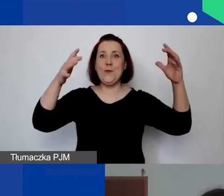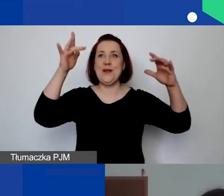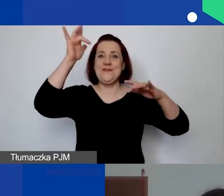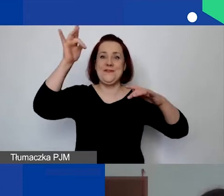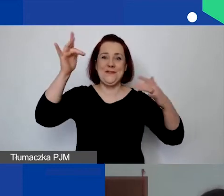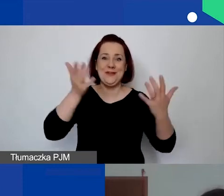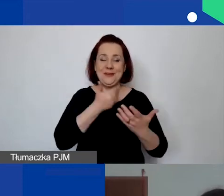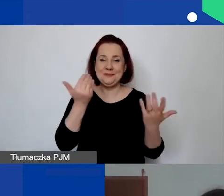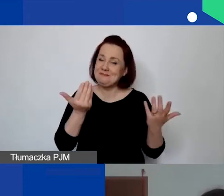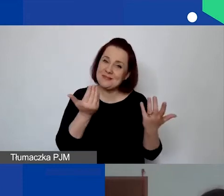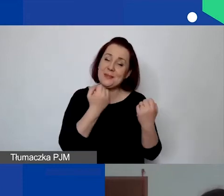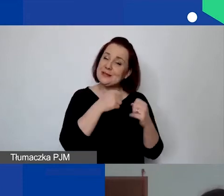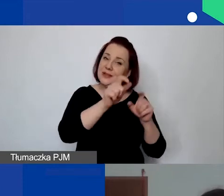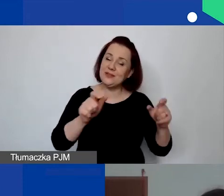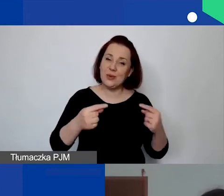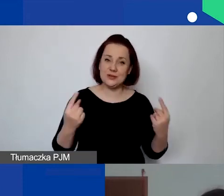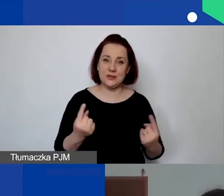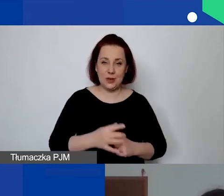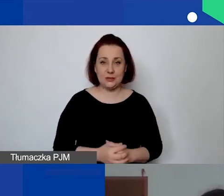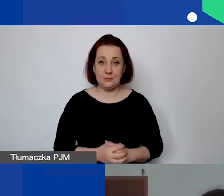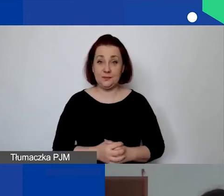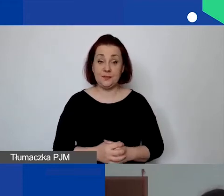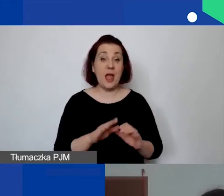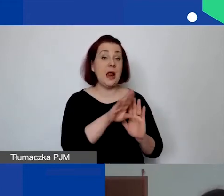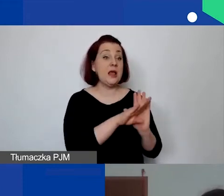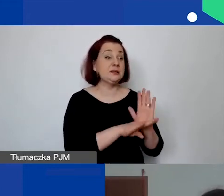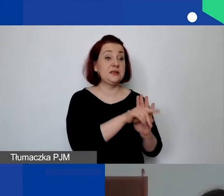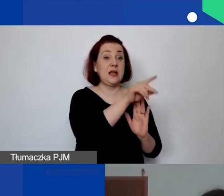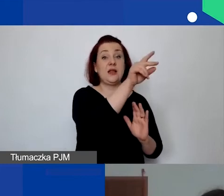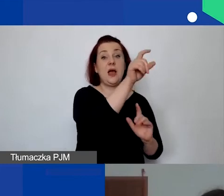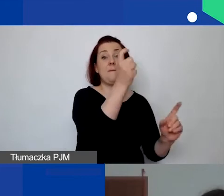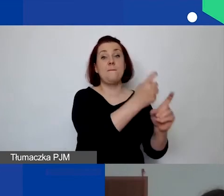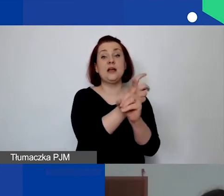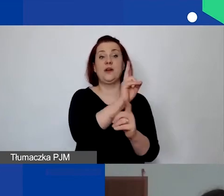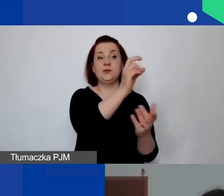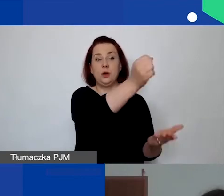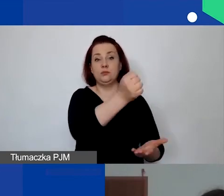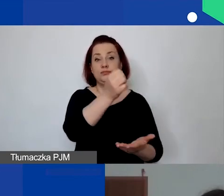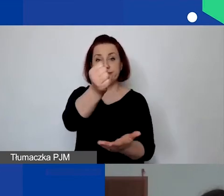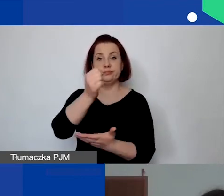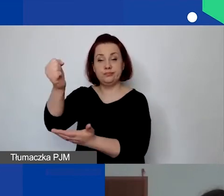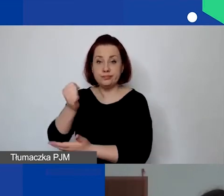Zasada jest taka przyznana przez donorów, którą po prostu przekazujemy, że jest to obowiązujące.